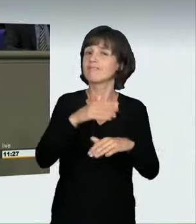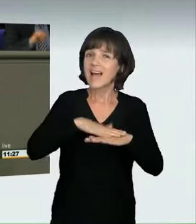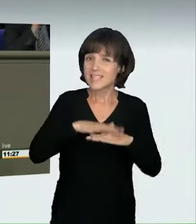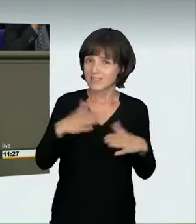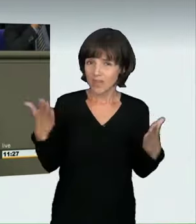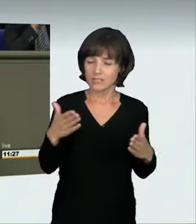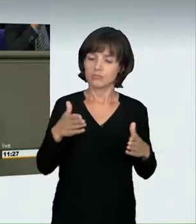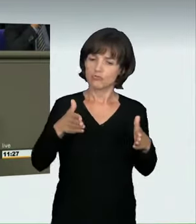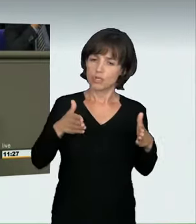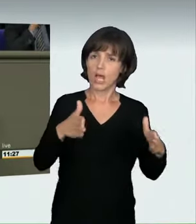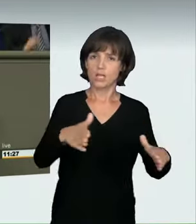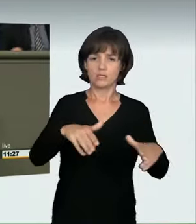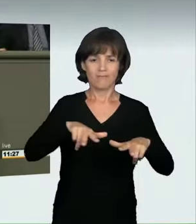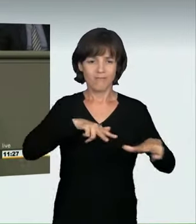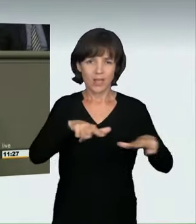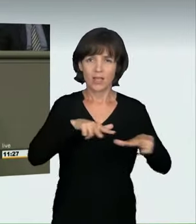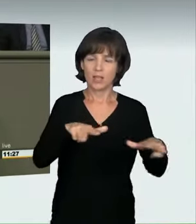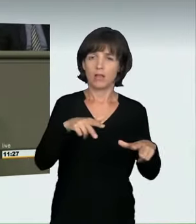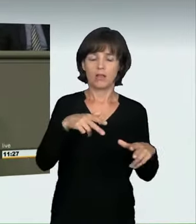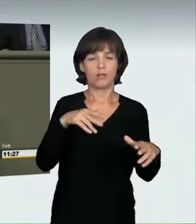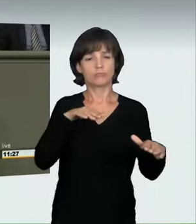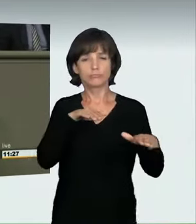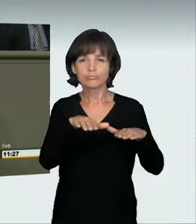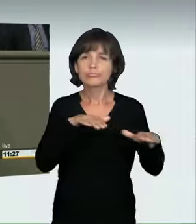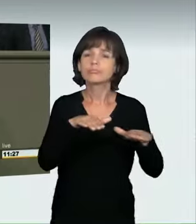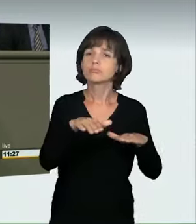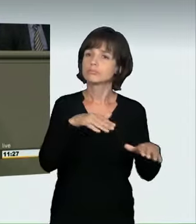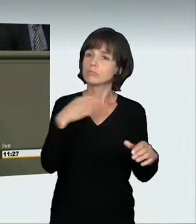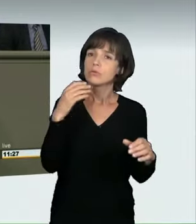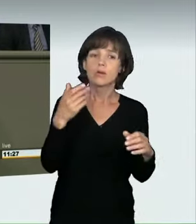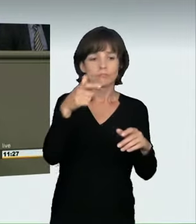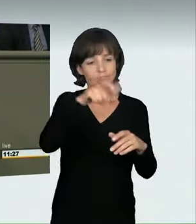Illegale Autorennen haben daran immer mehr Anteil.